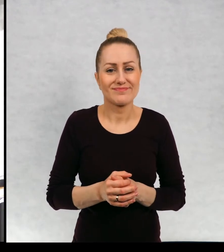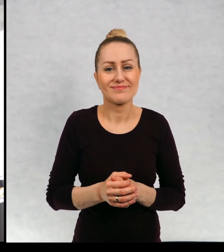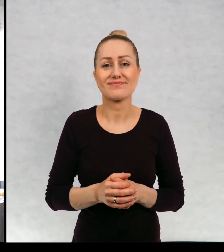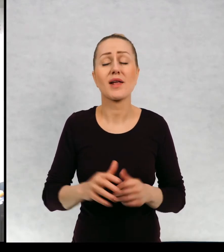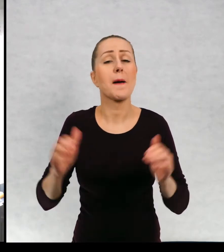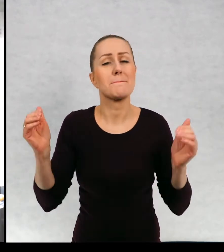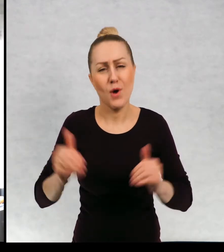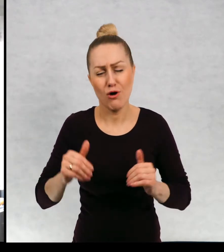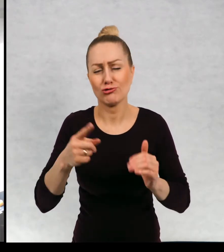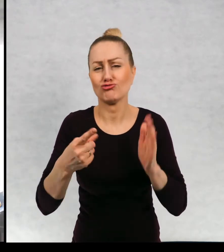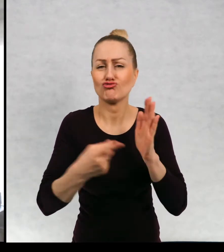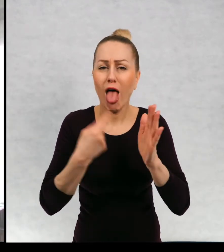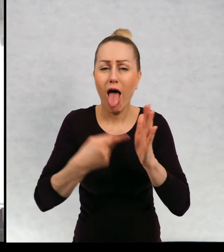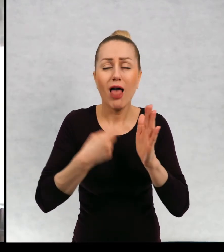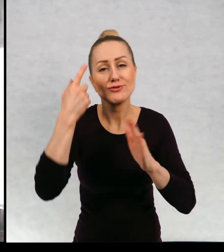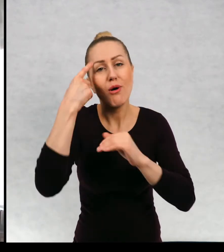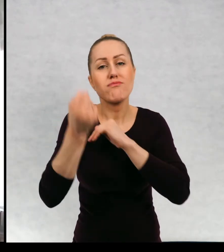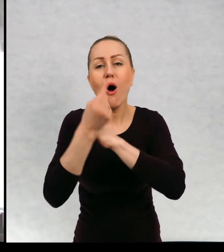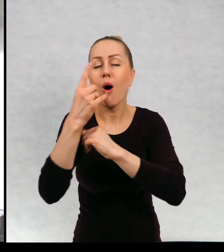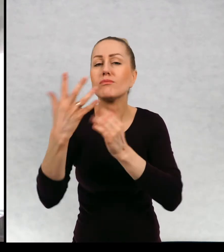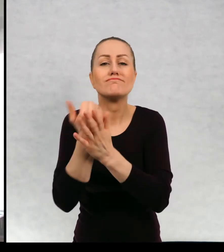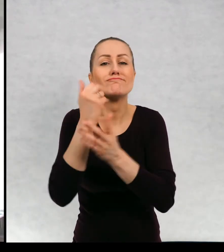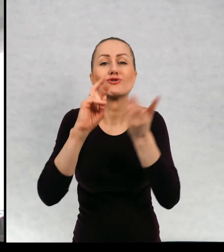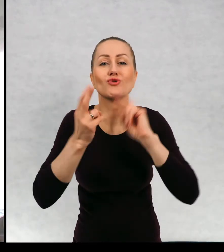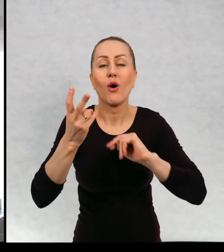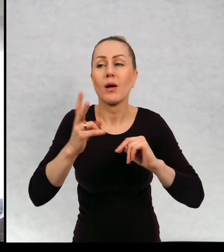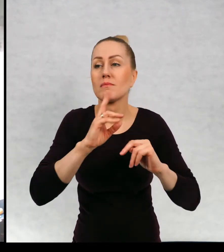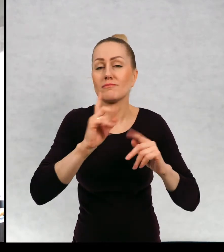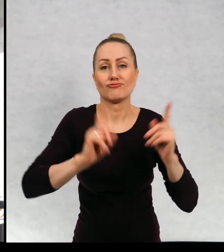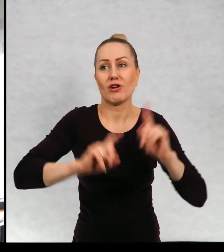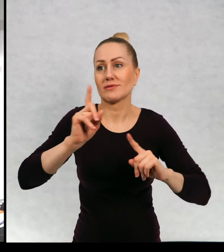często to pomysł rodzi się ze zdumienia.